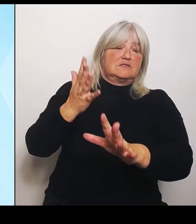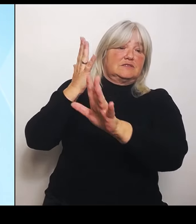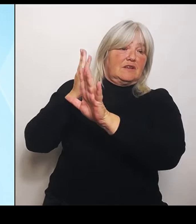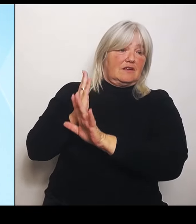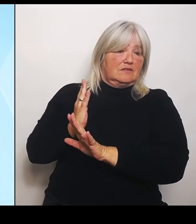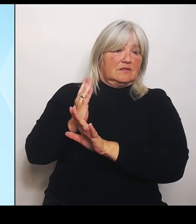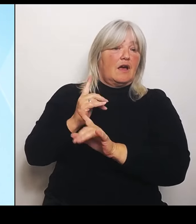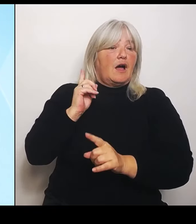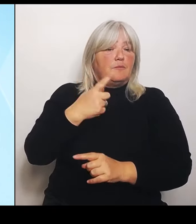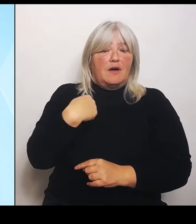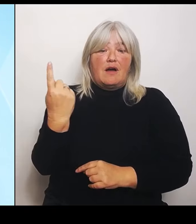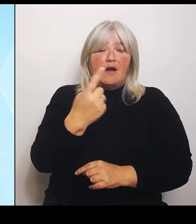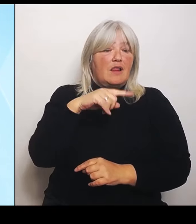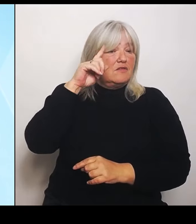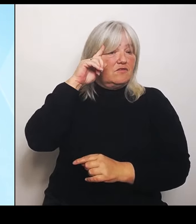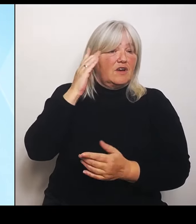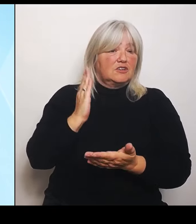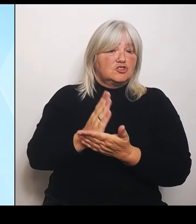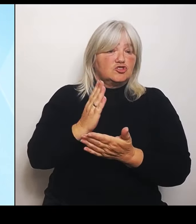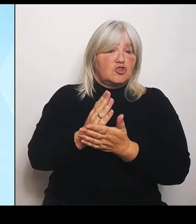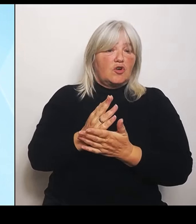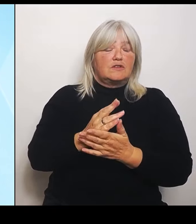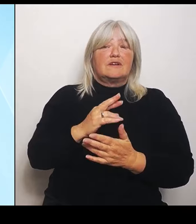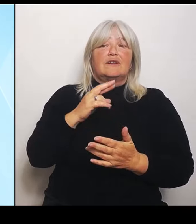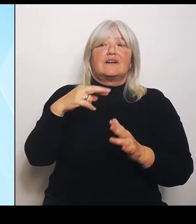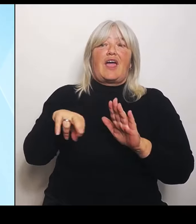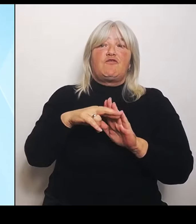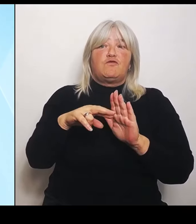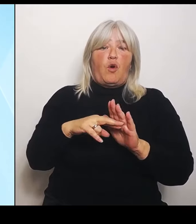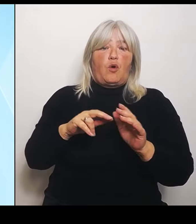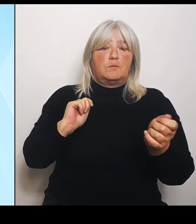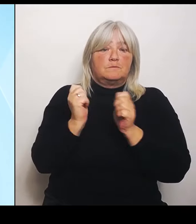Und zu diesem Thema wird dann nachher die Kollegin